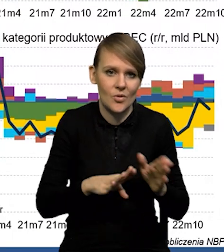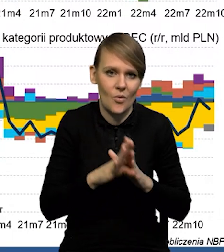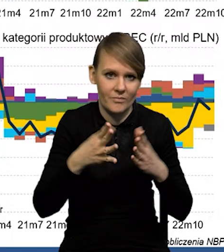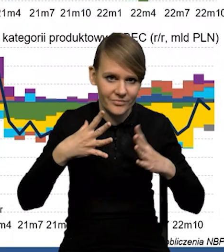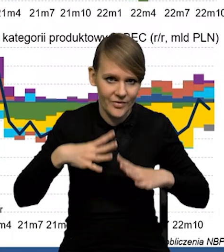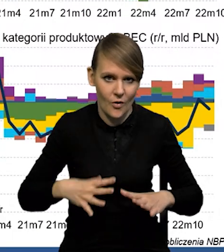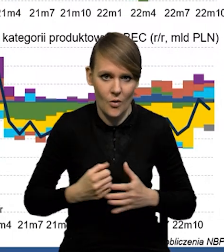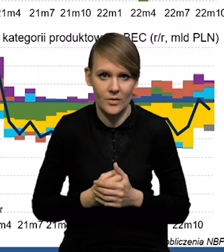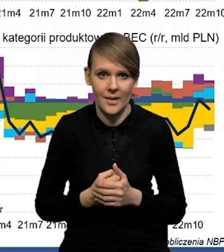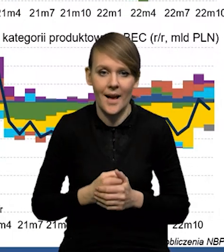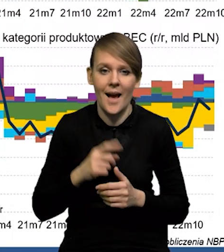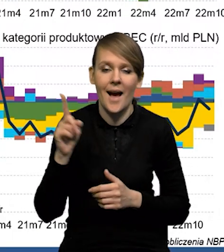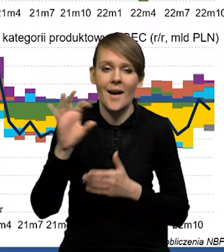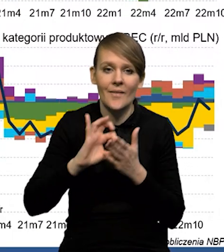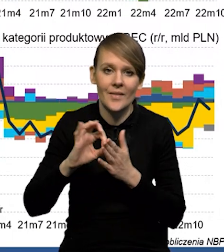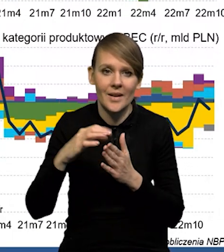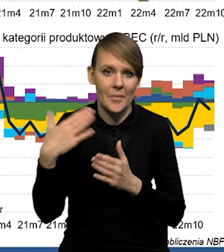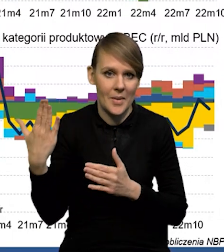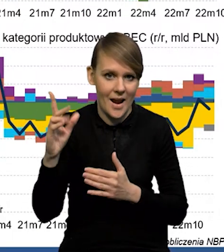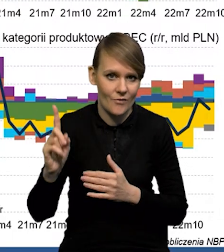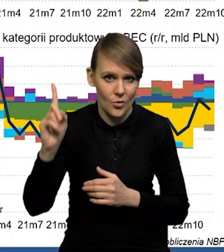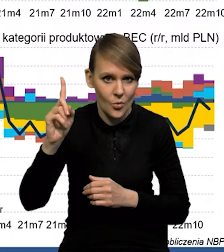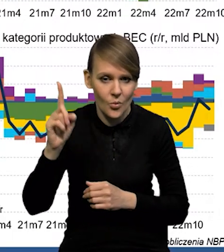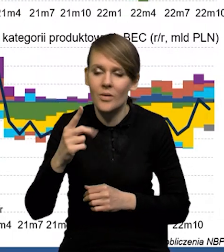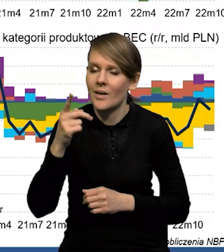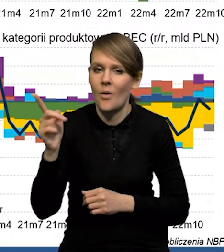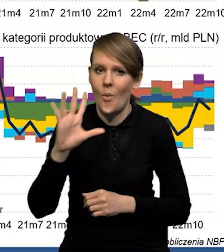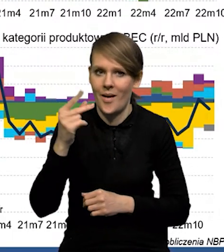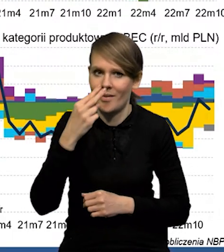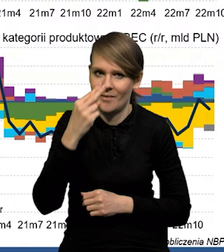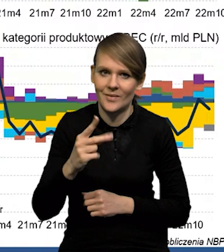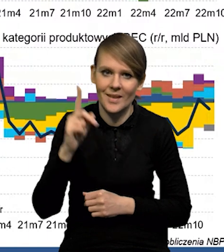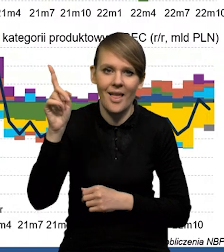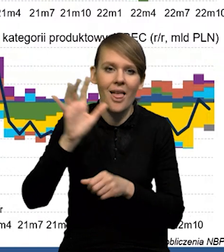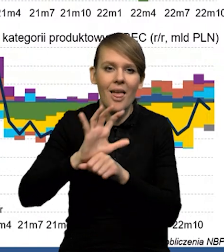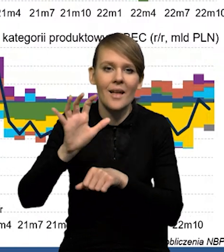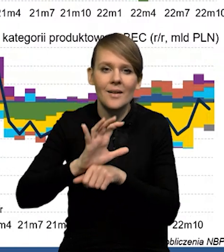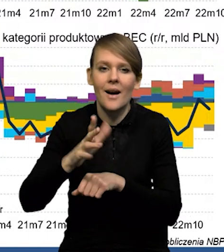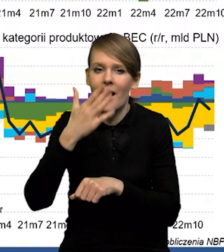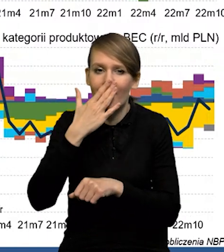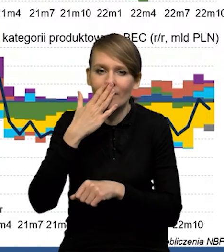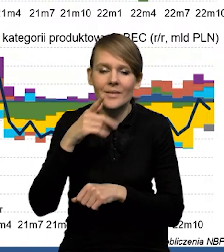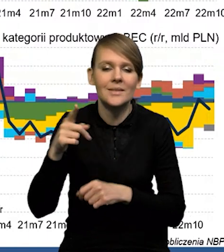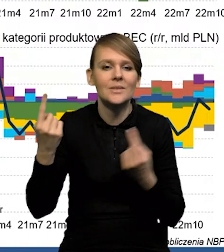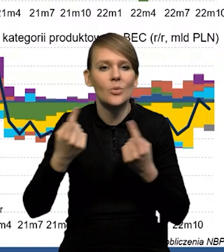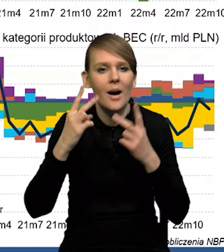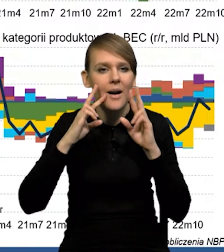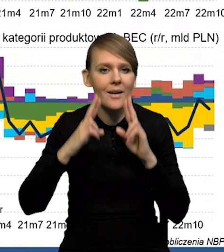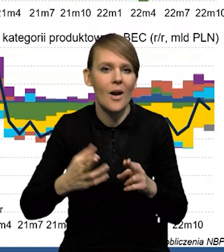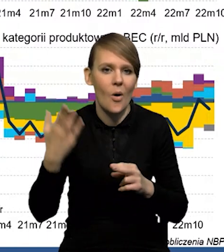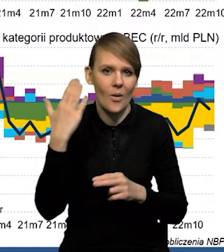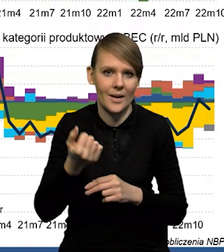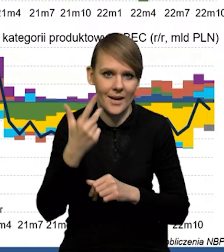Natomiast ten wykres na górze, po prawej stronie, on bardzo ładnie pokazuje, jak eksport kształtował się w tym ujęciu realnym na przestrzeni ostatnich kilku lat.